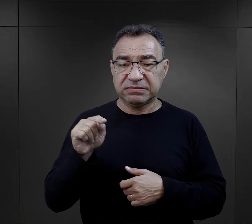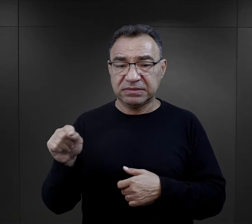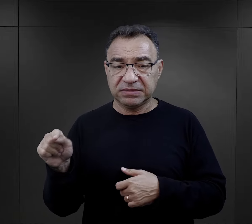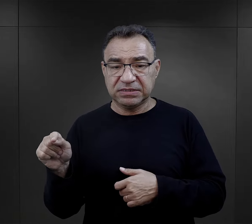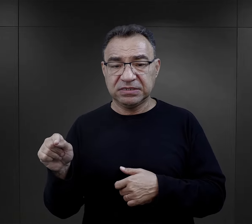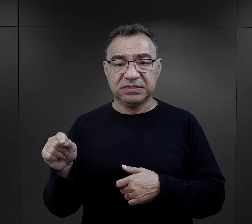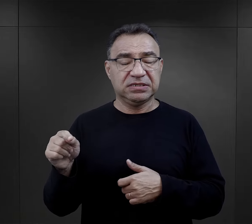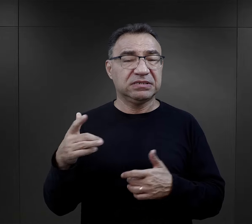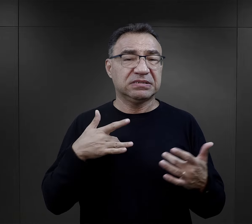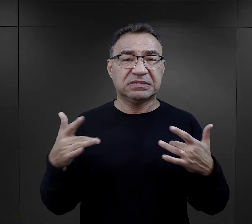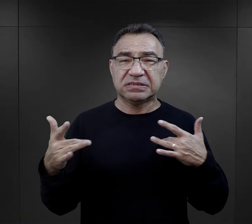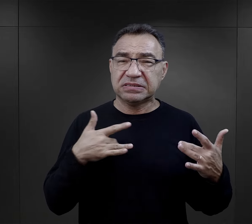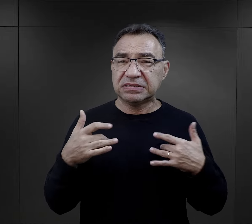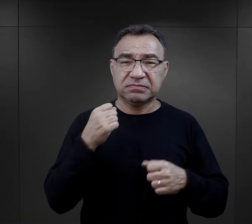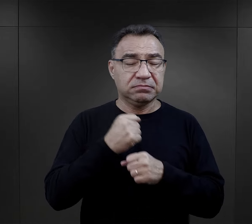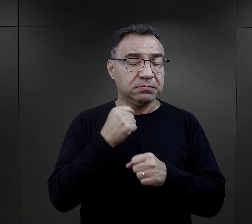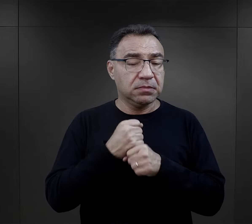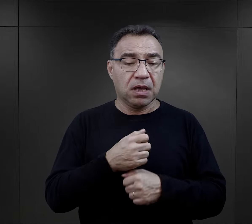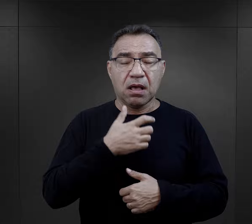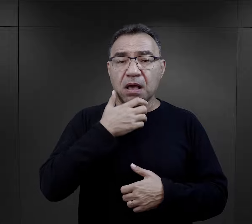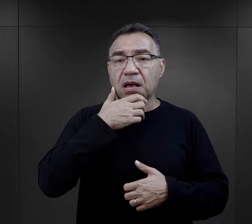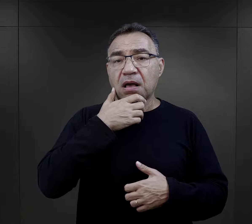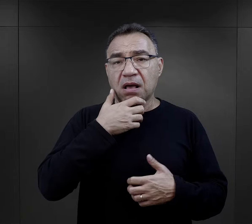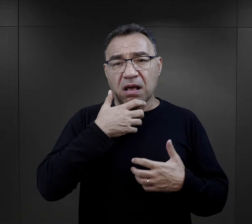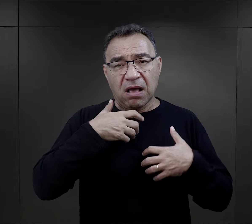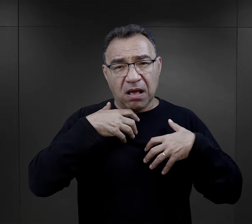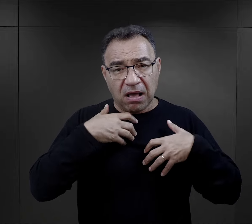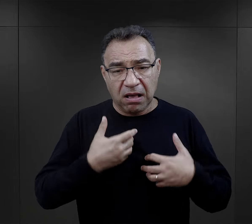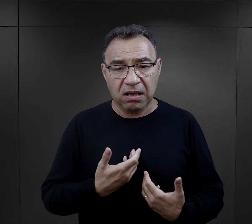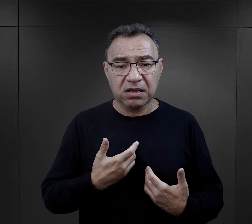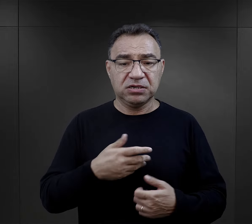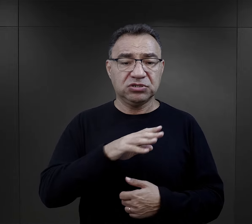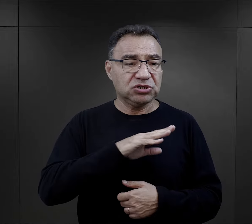wycieńczająca praca, fakt śmierci wielu krewnych,